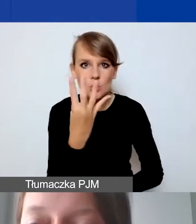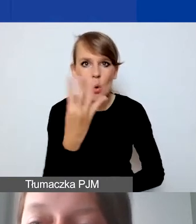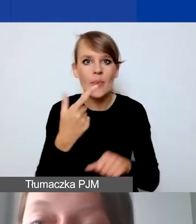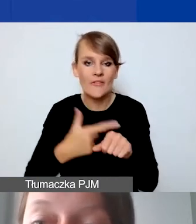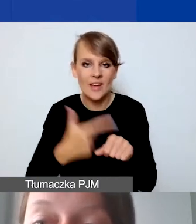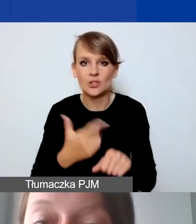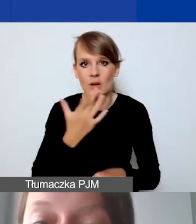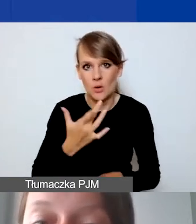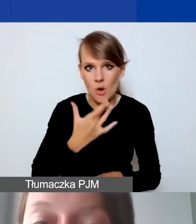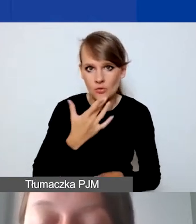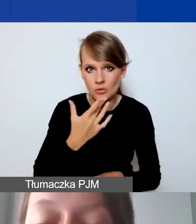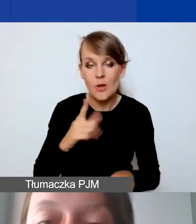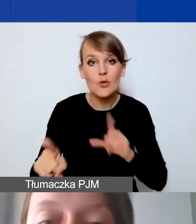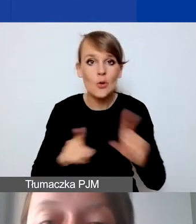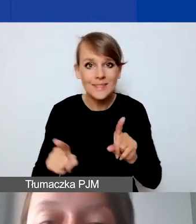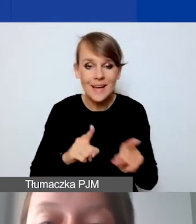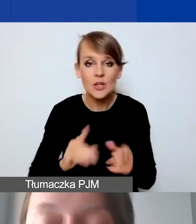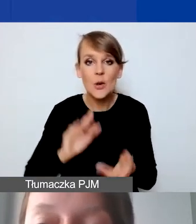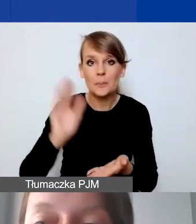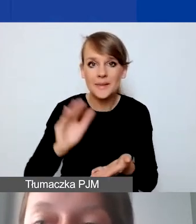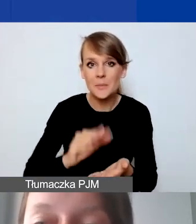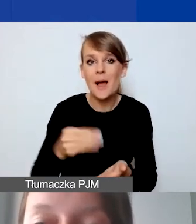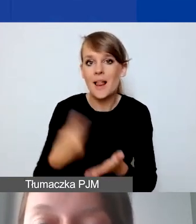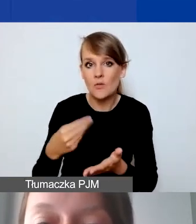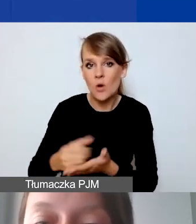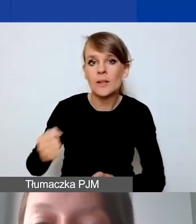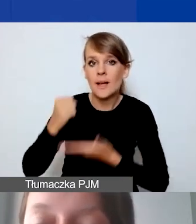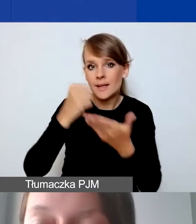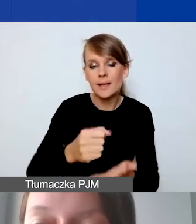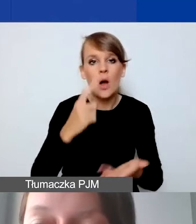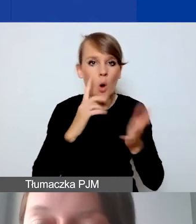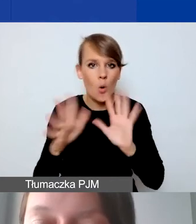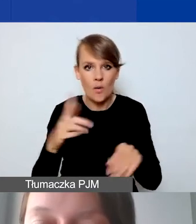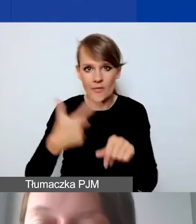To znaczy, że minimalna kwota grantu może wynieść około 25 000 złotych.